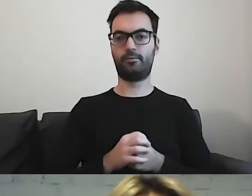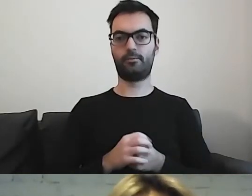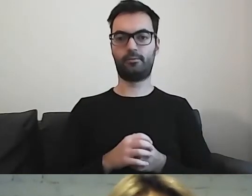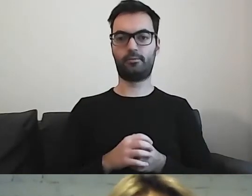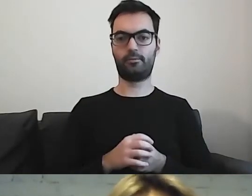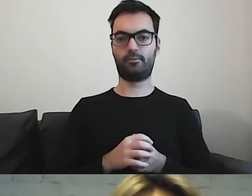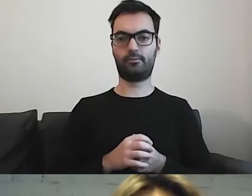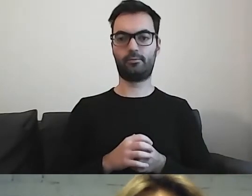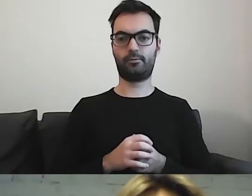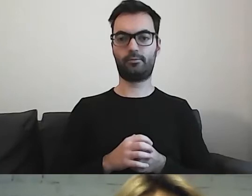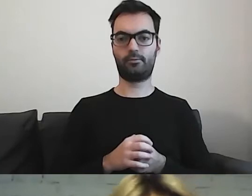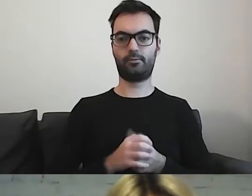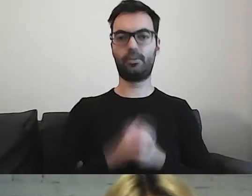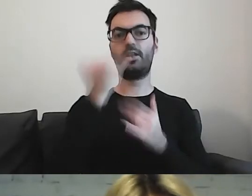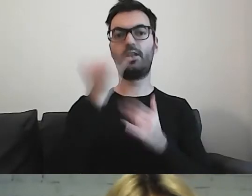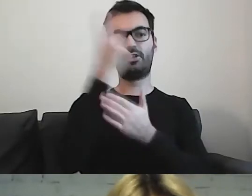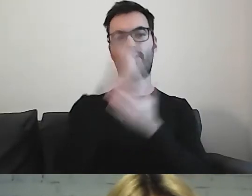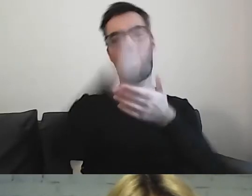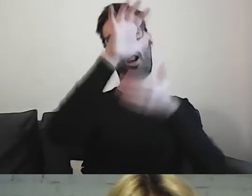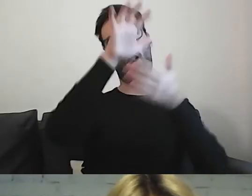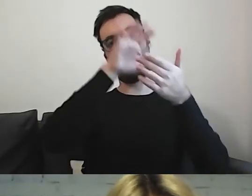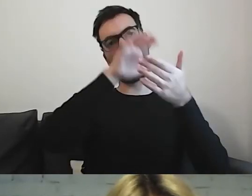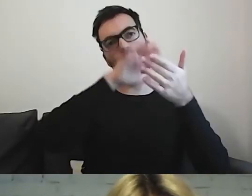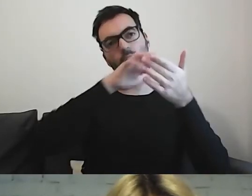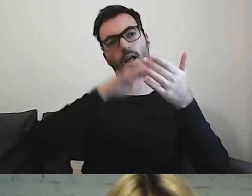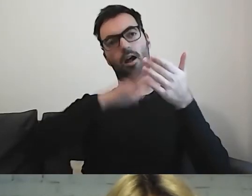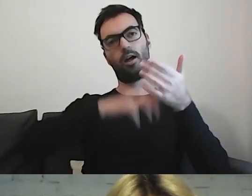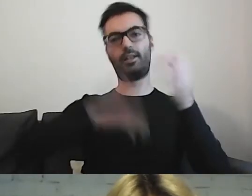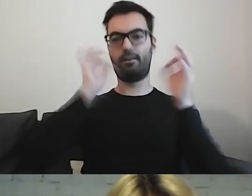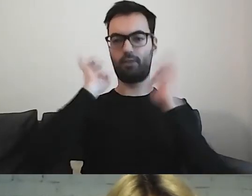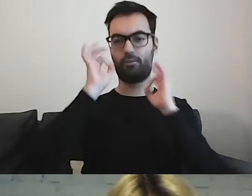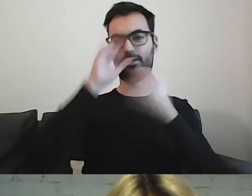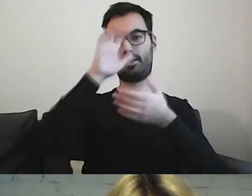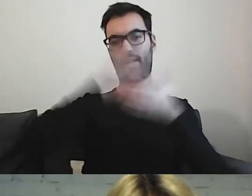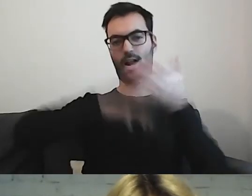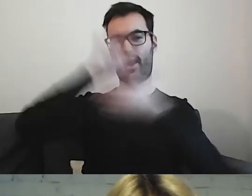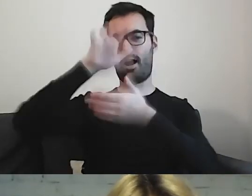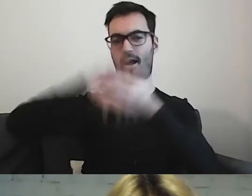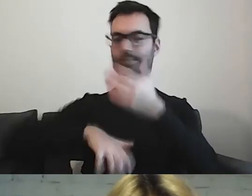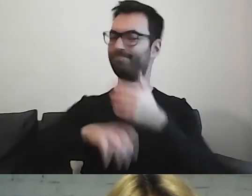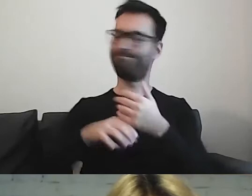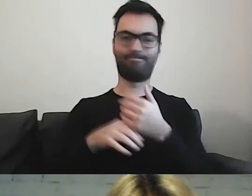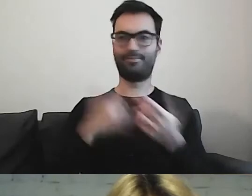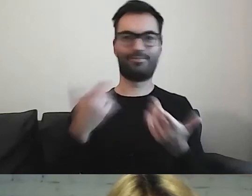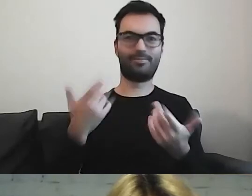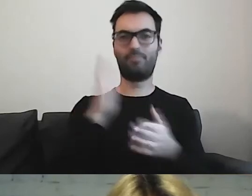Przeczytanie zbyt długiej informacji, elaboratu, będzie sprawiało im trudność.